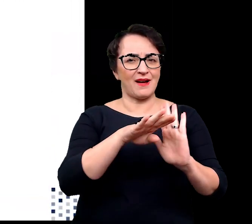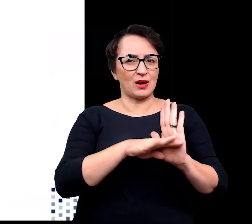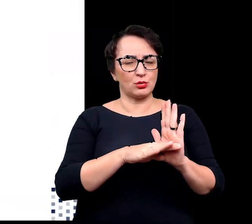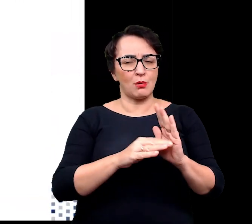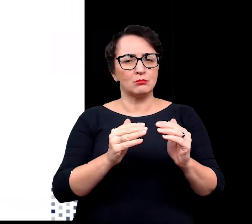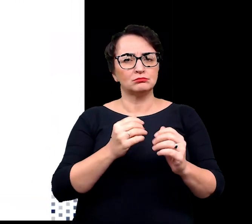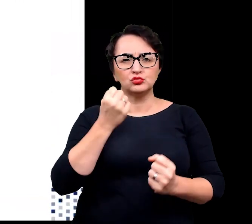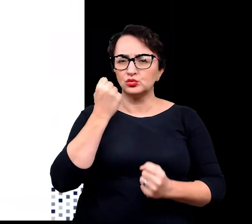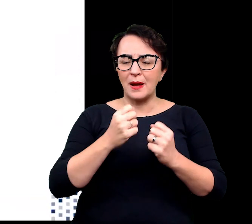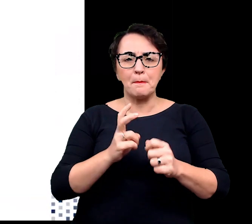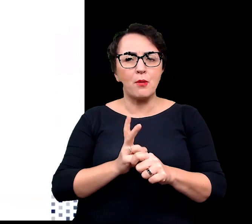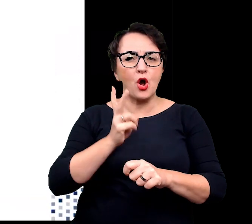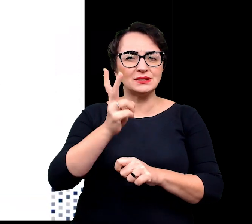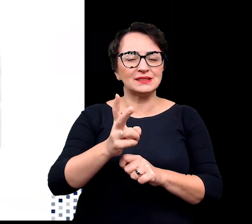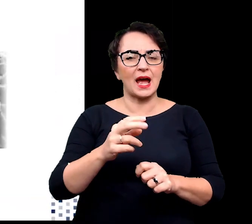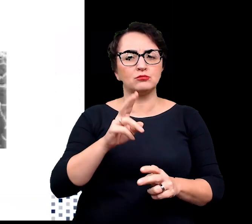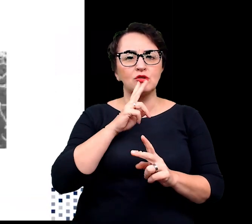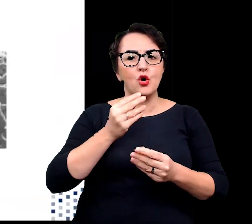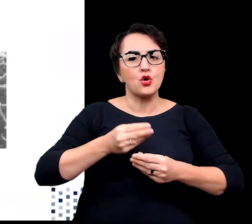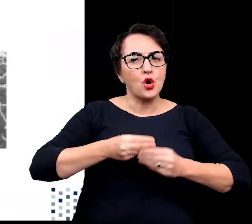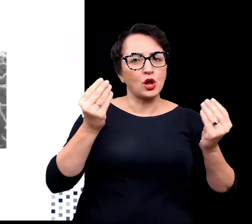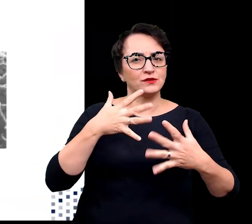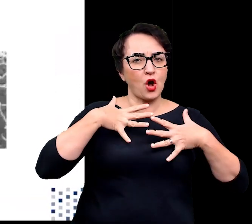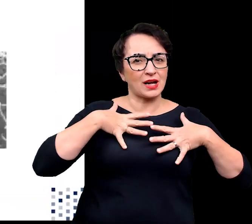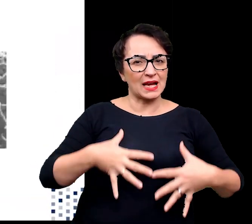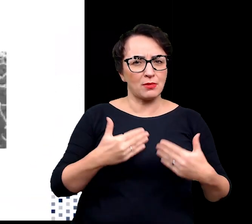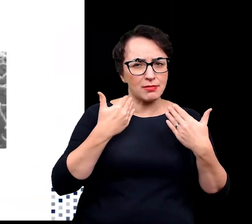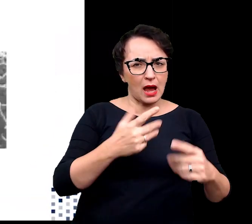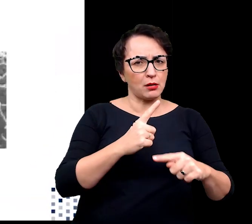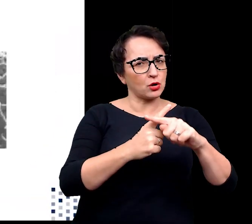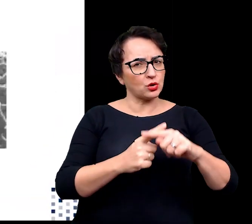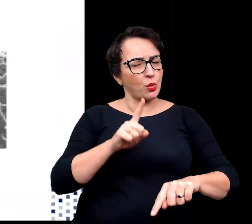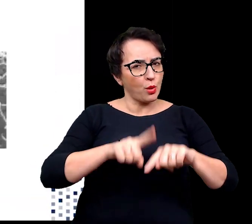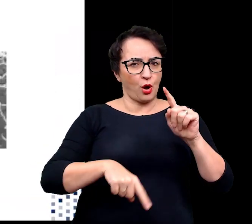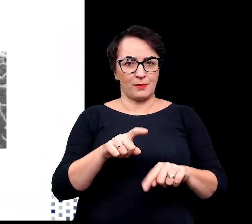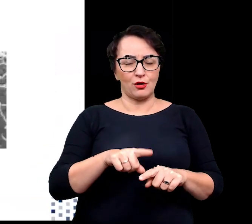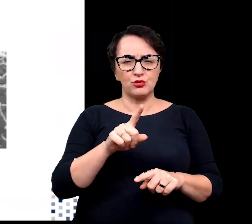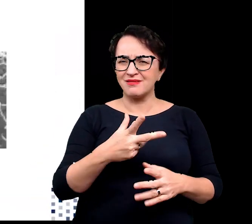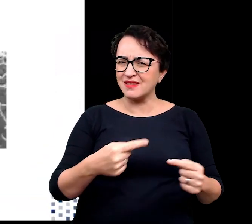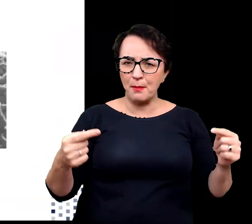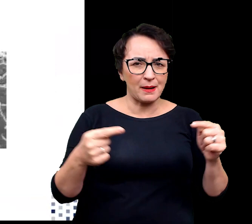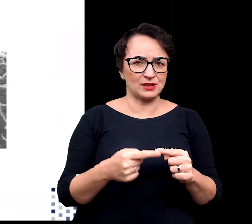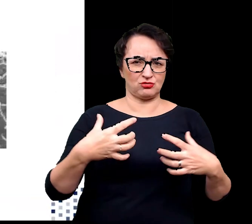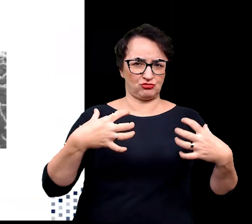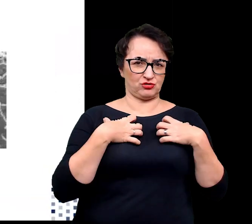poza zakres optymalny dla rozwoju organizmu. Są to warunki nieodpowiednie dla życia,